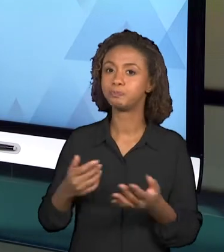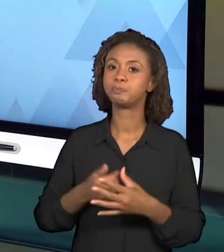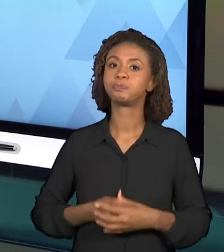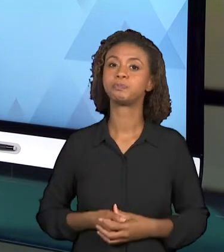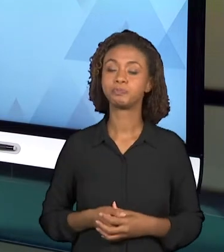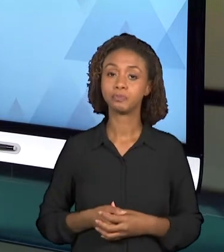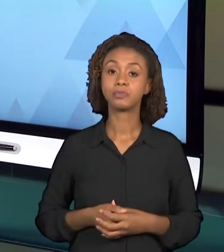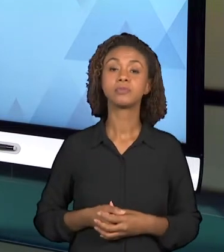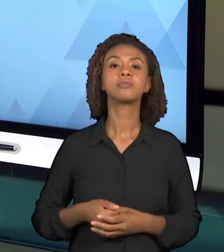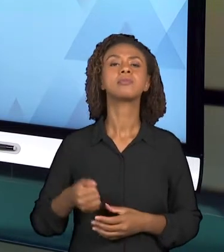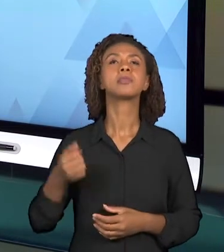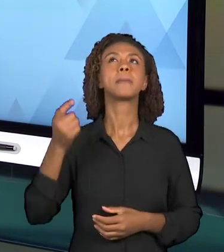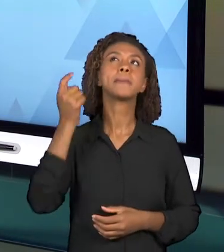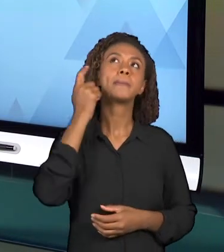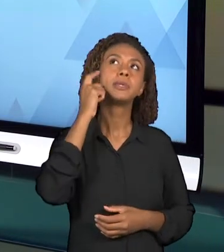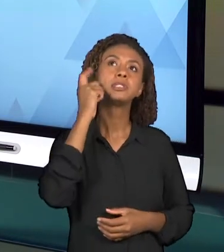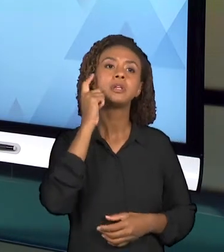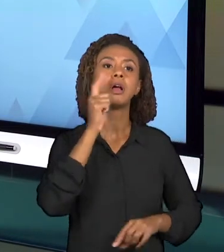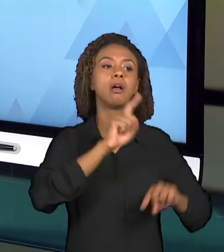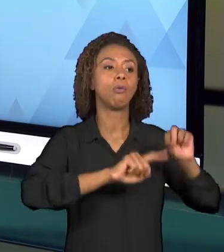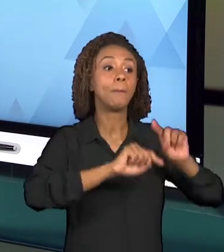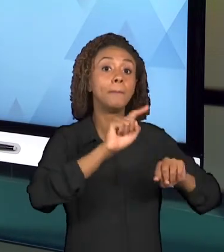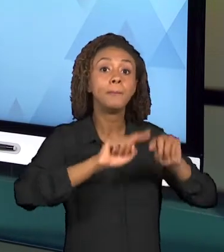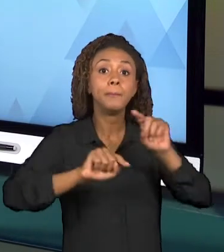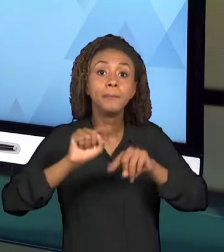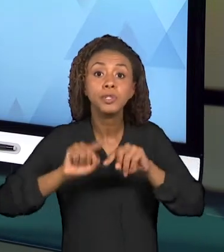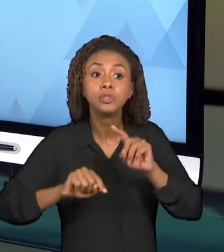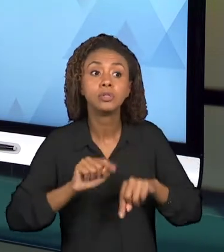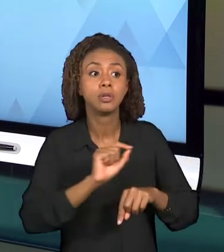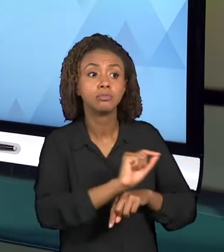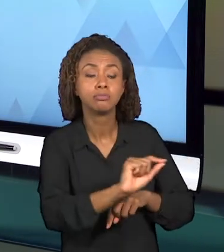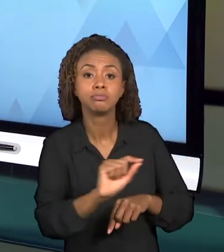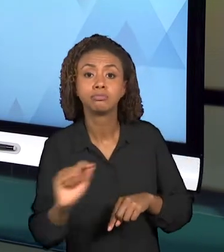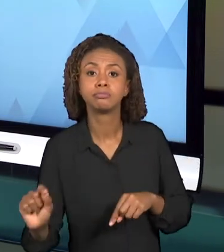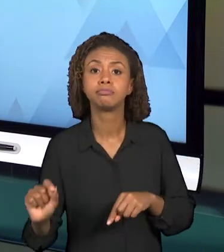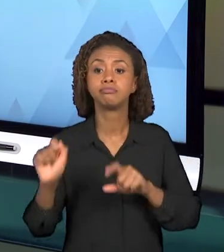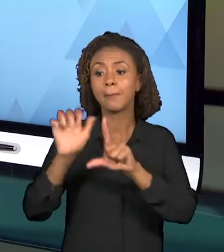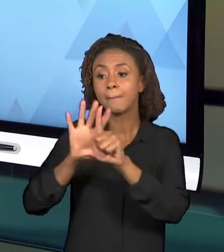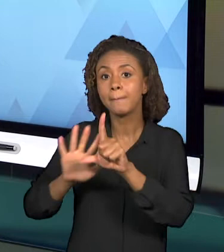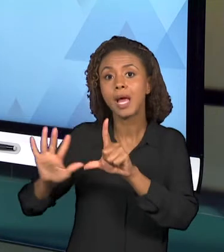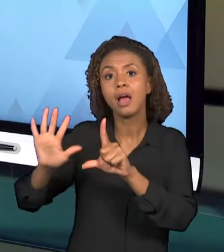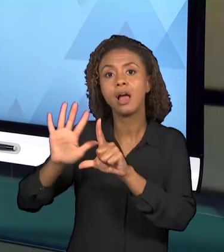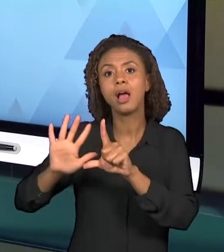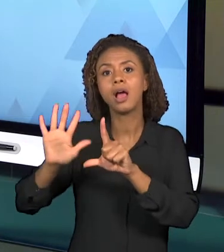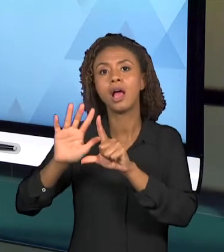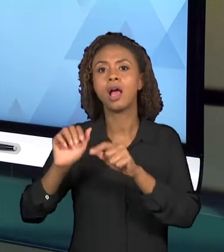OBJETOS, IMAGENS, SIMULAÇÕES, PEQUENOS VÍDEOS,